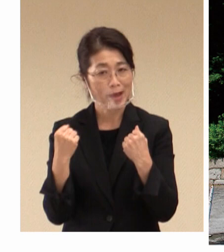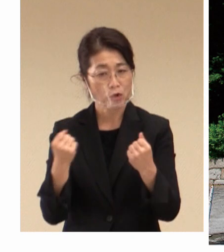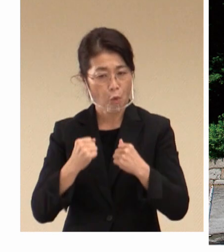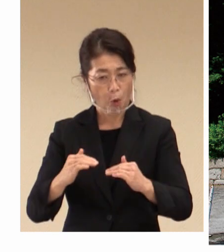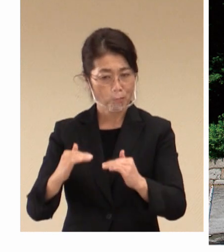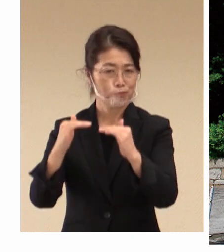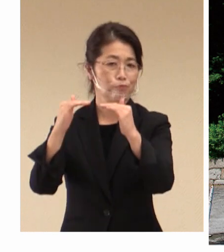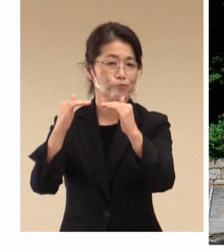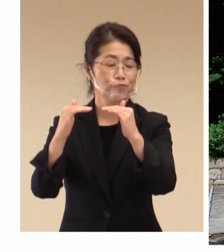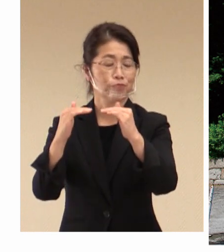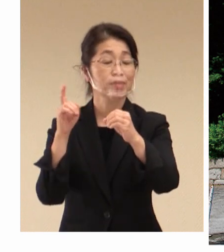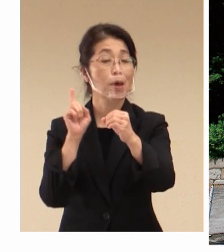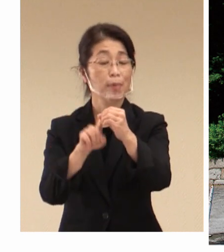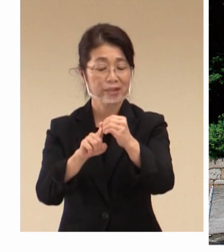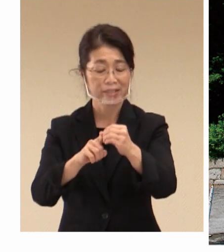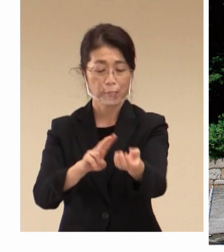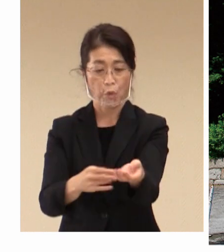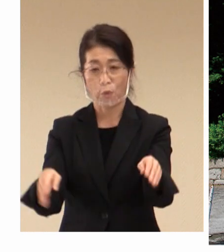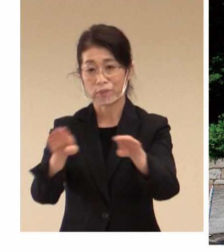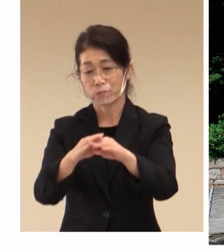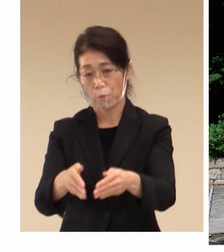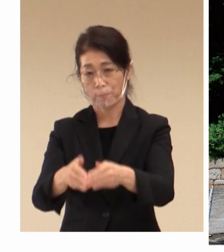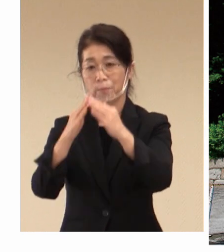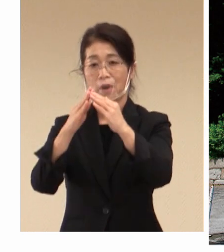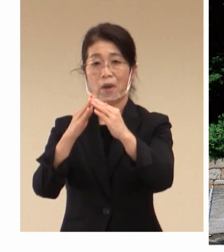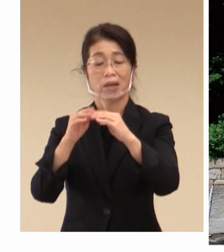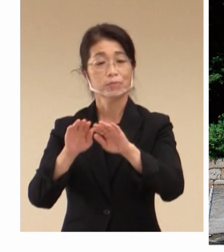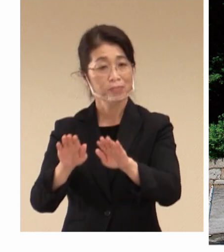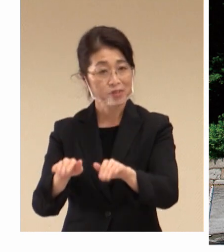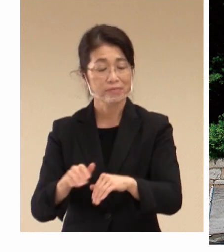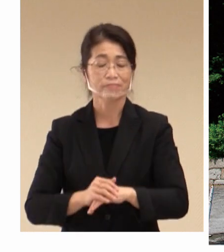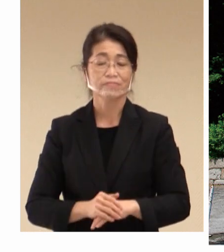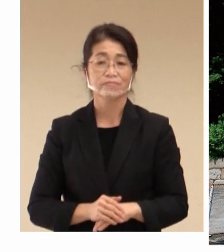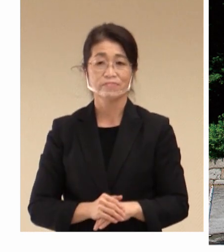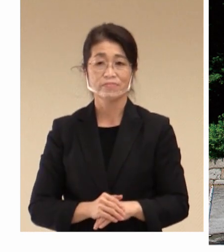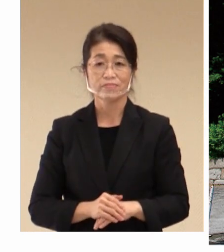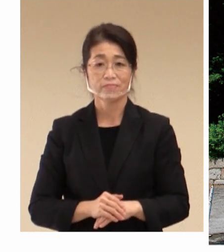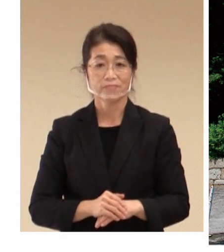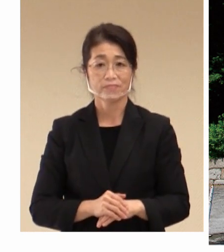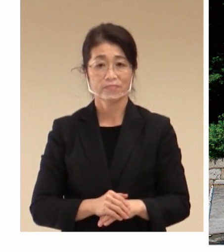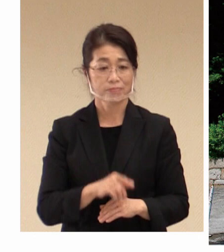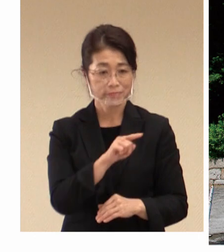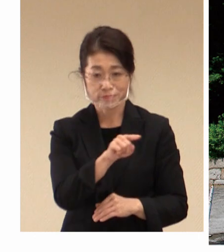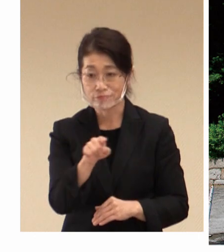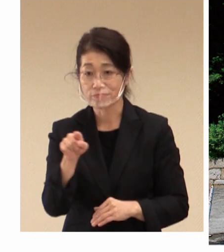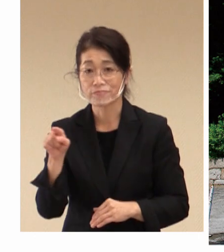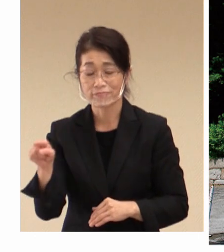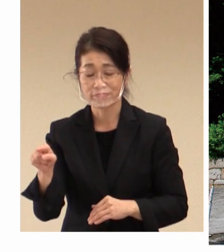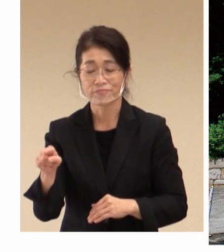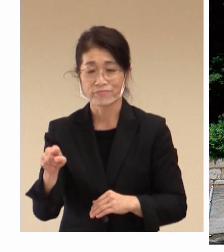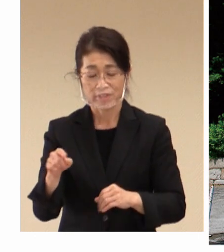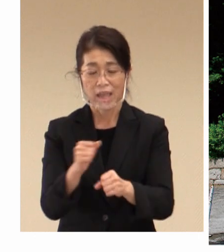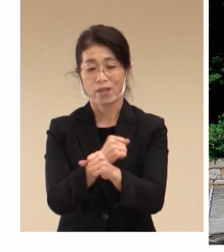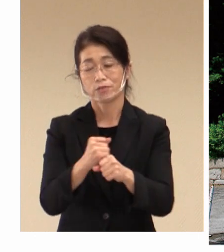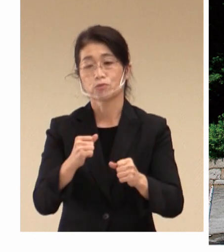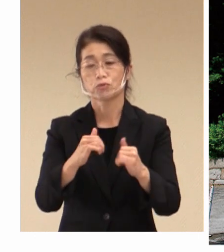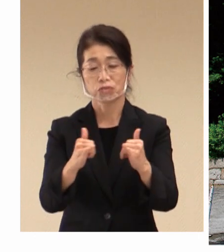病院を作られました。 そして、これらのことで 労働者、働かれる